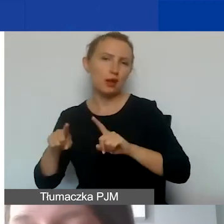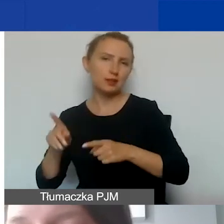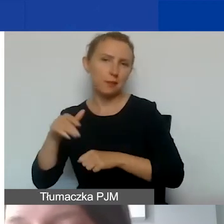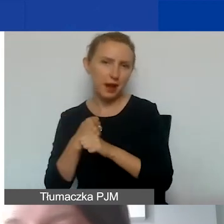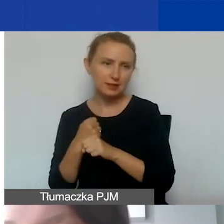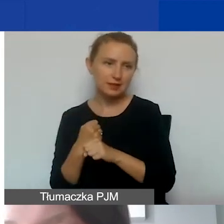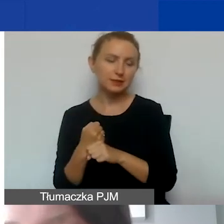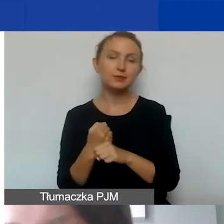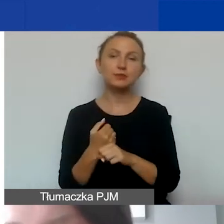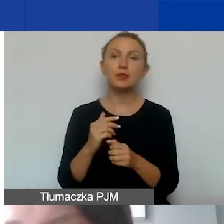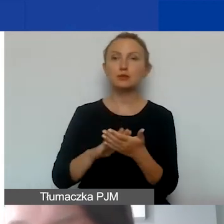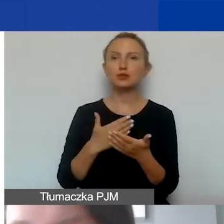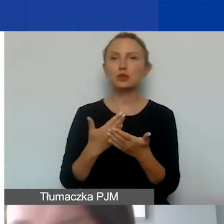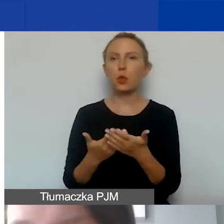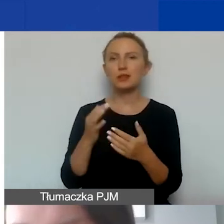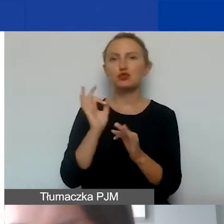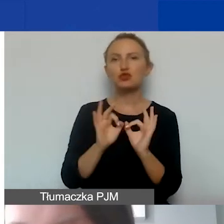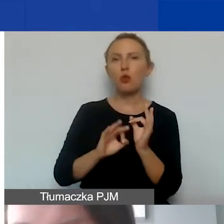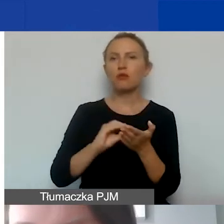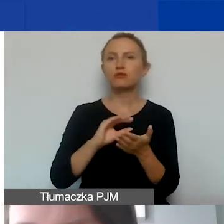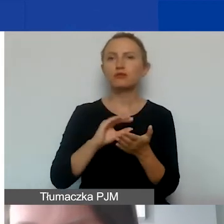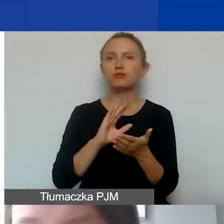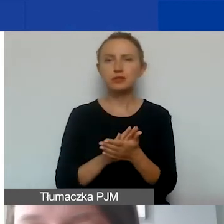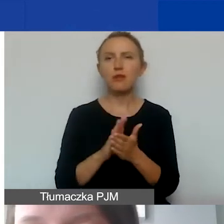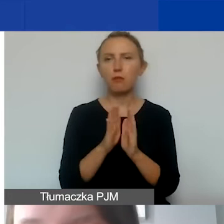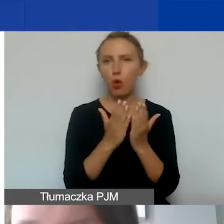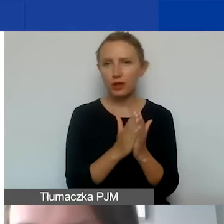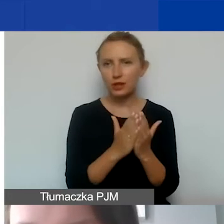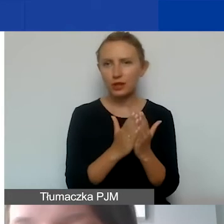Taki przykład jest szczegółowo opisany w podręczniku. Zachęcam do lektury.